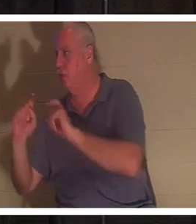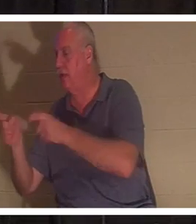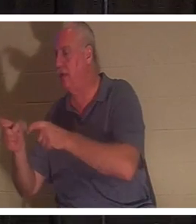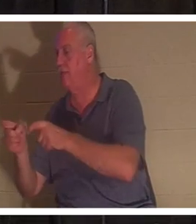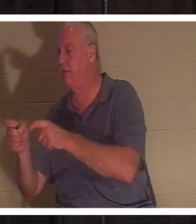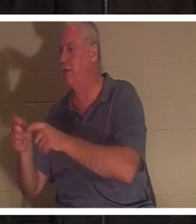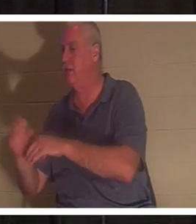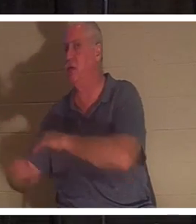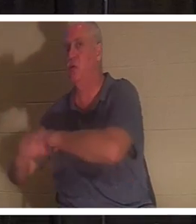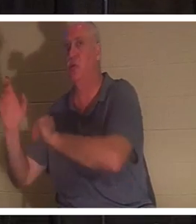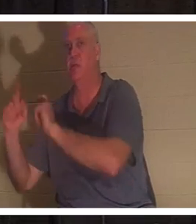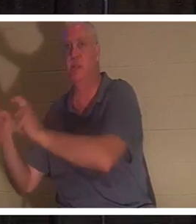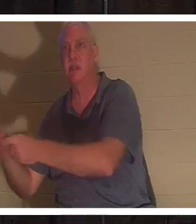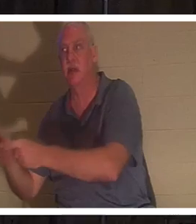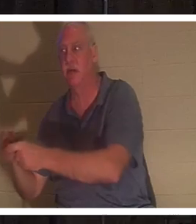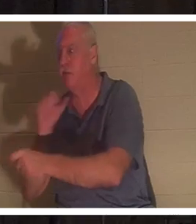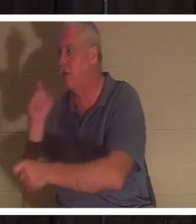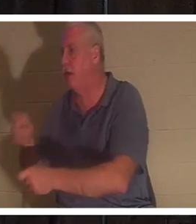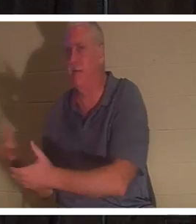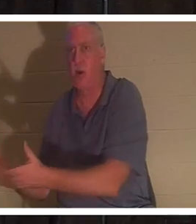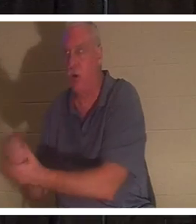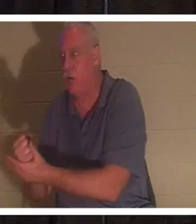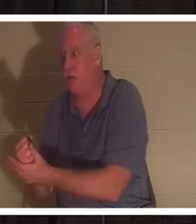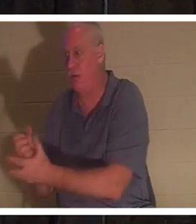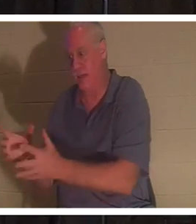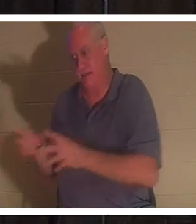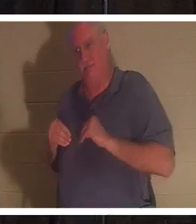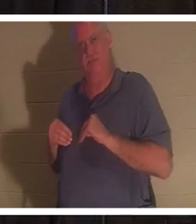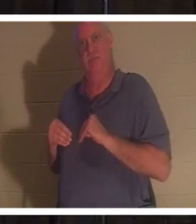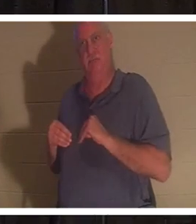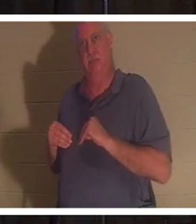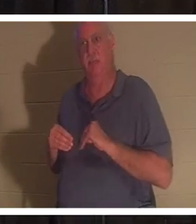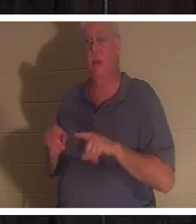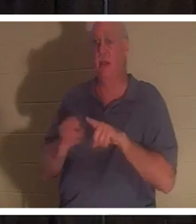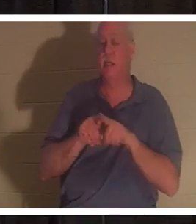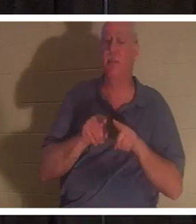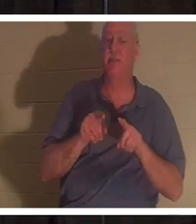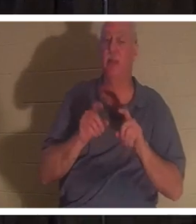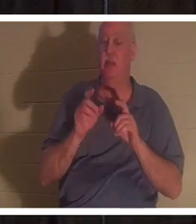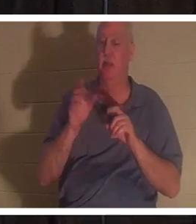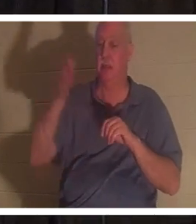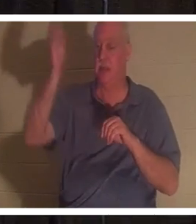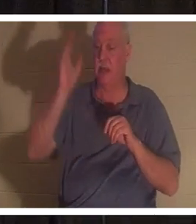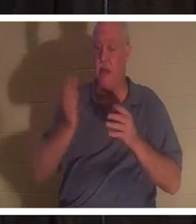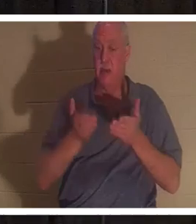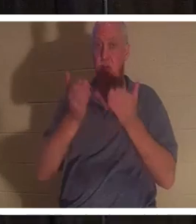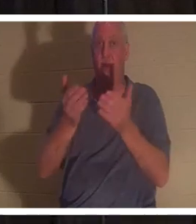нужно делать, чтобы заработать. Они просто получают это. Бог предложил нам, каждому из нас этот